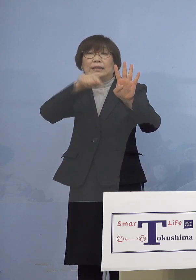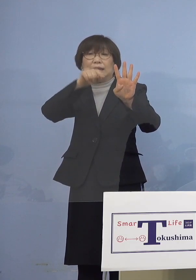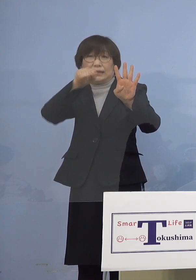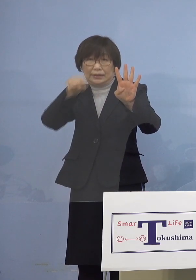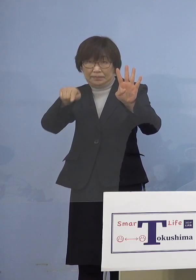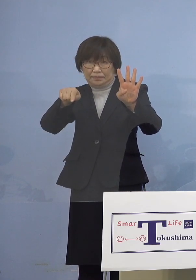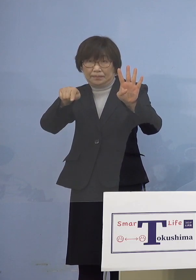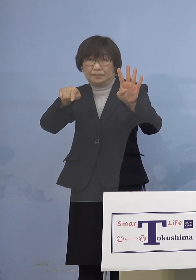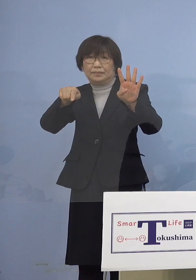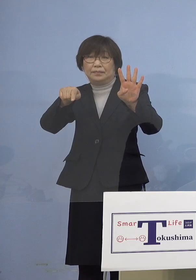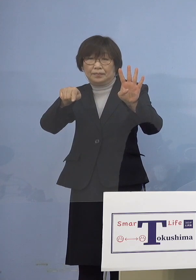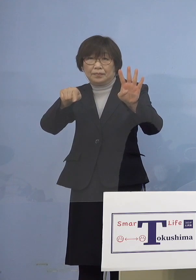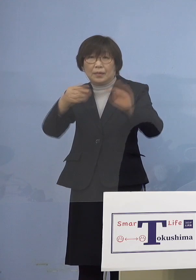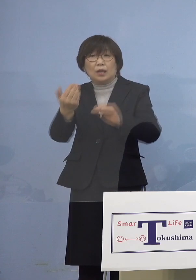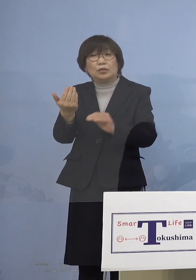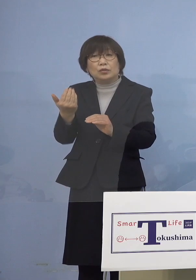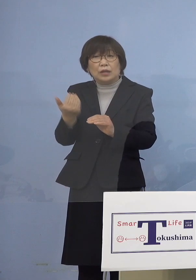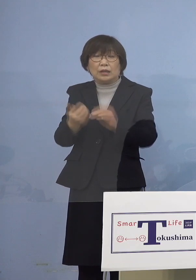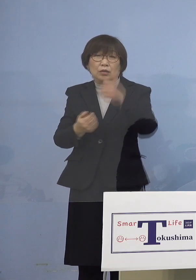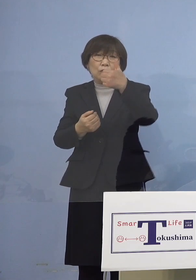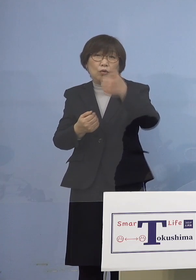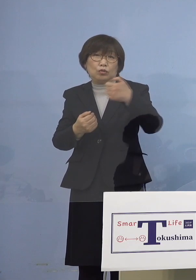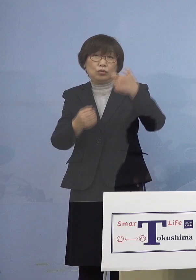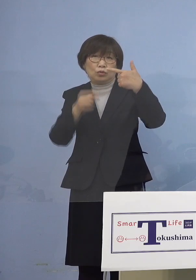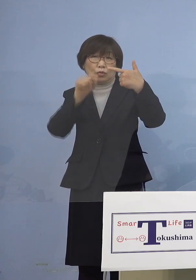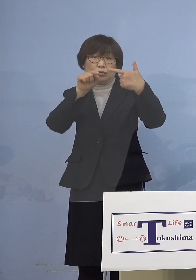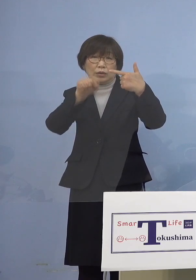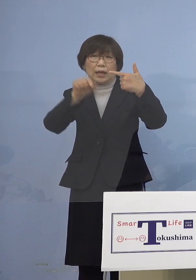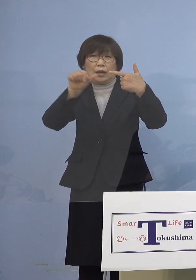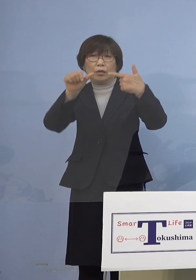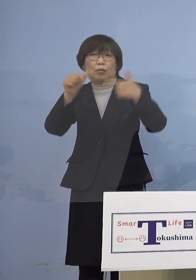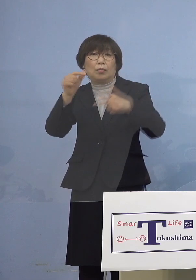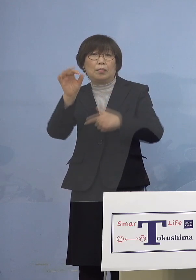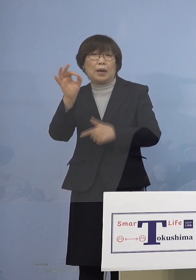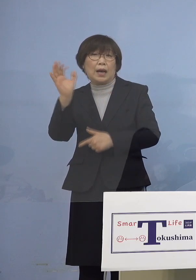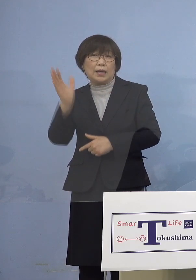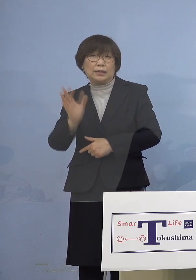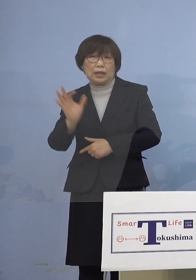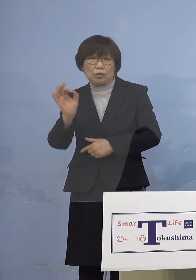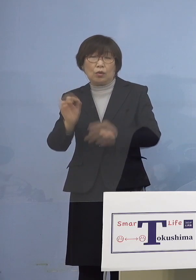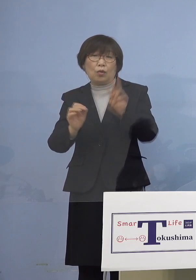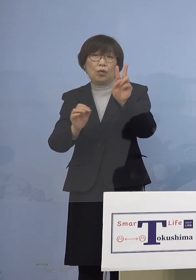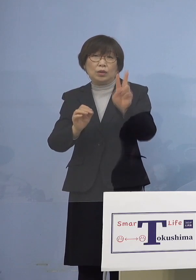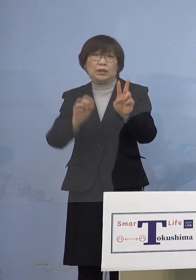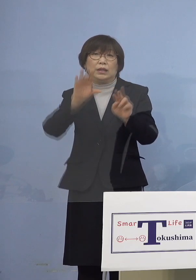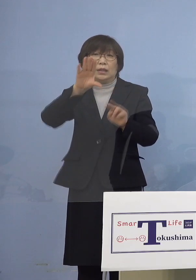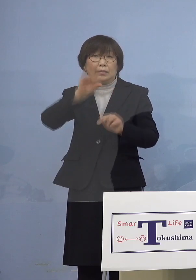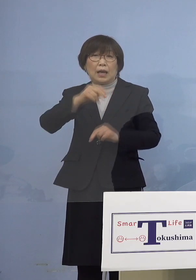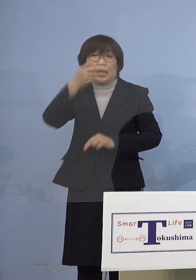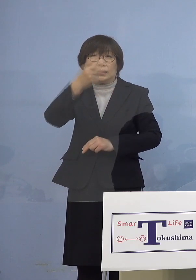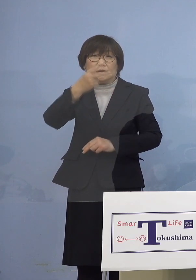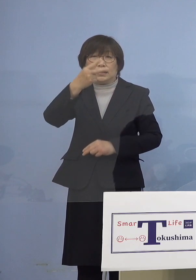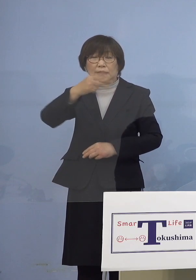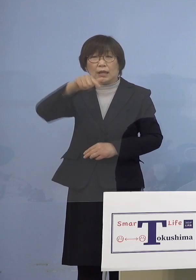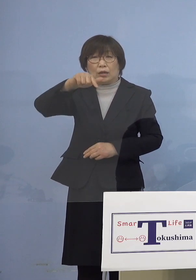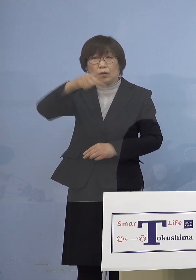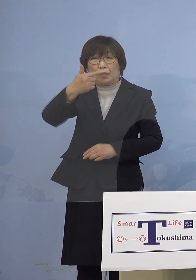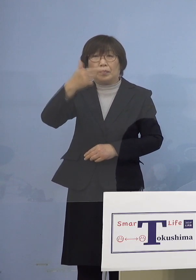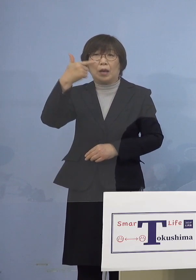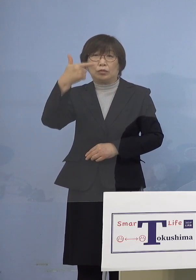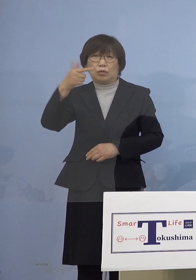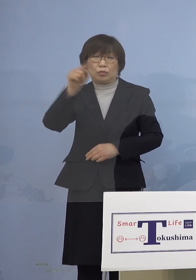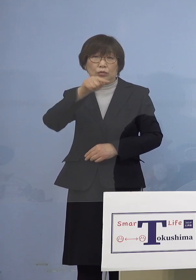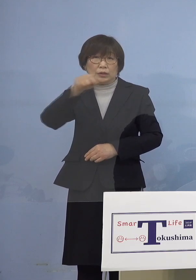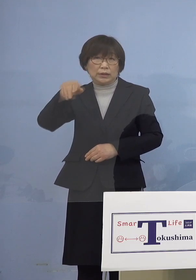既に56.5パーセントにあたる 22,606名のお申込みをいただいているなど